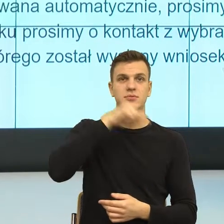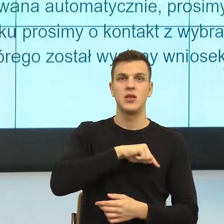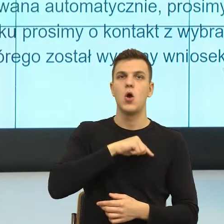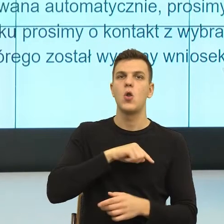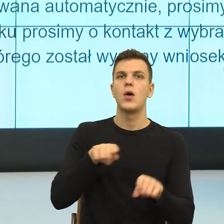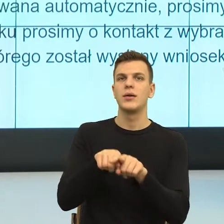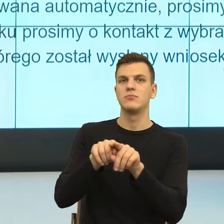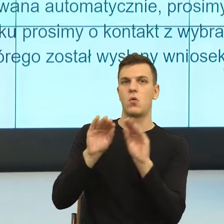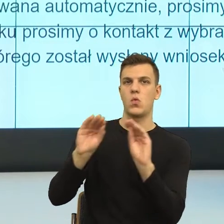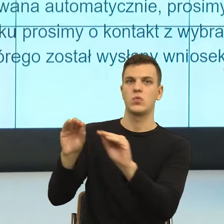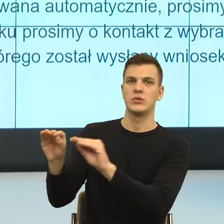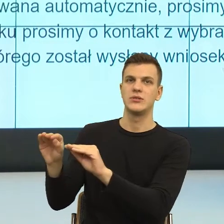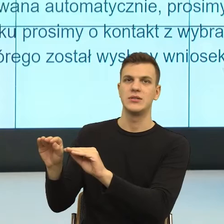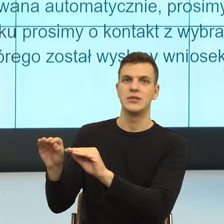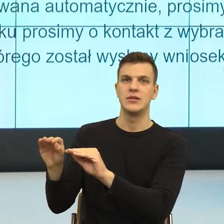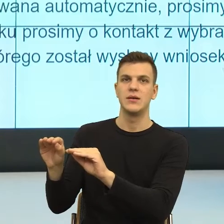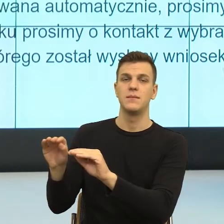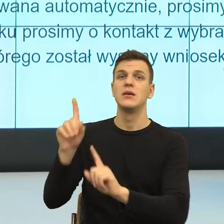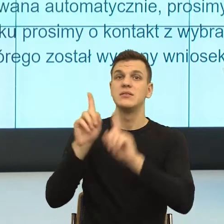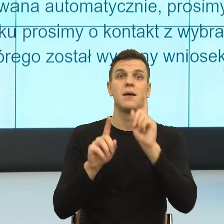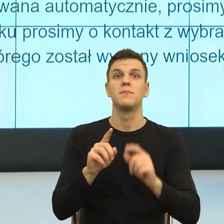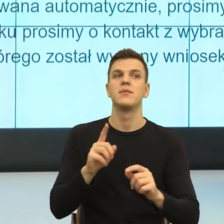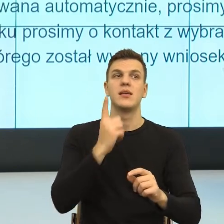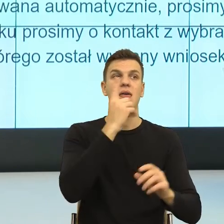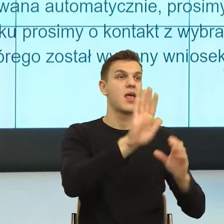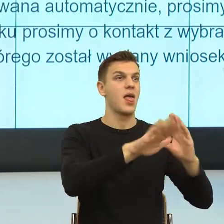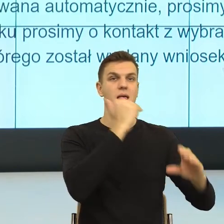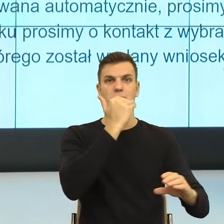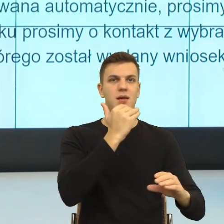Bo my już po jednym mailu skarżącym, językowo jestem w stanie powiedzieć,